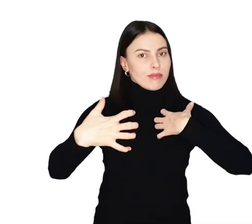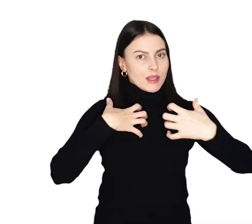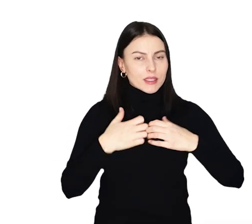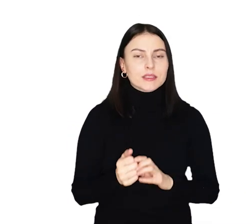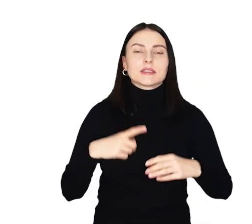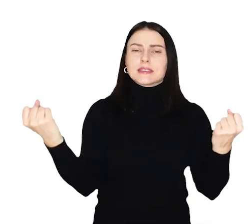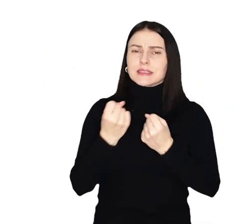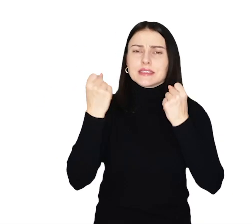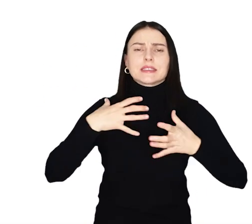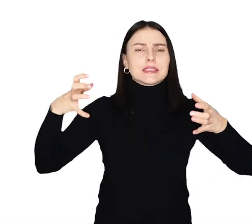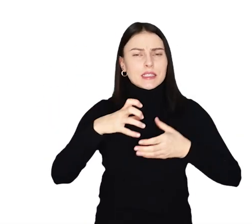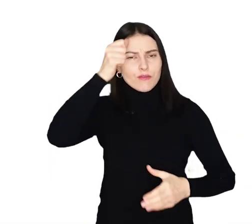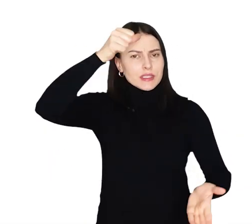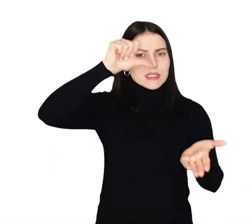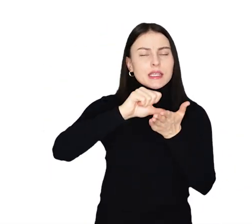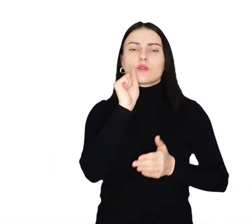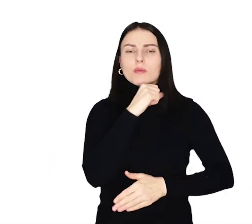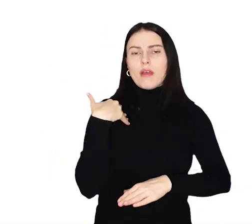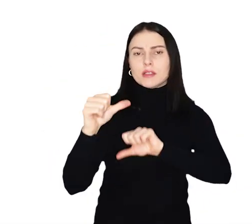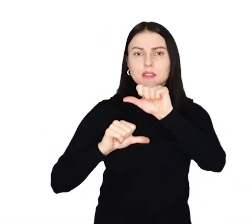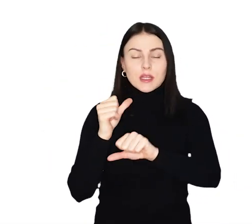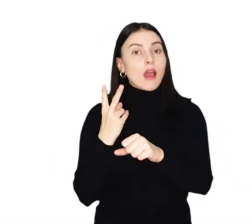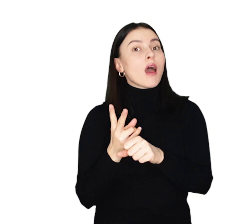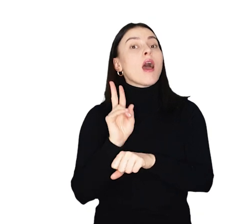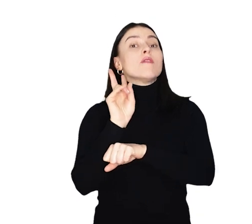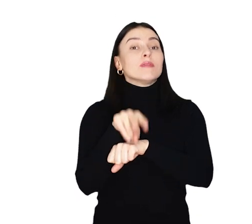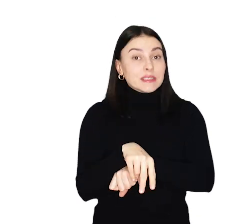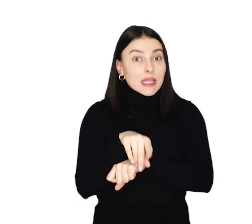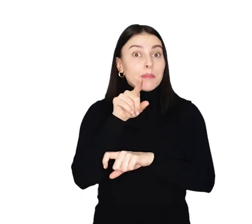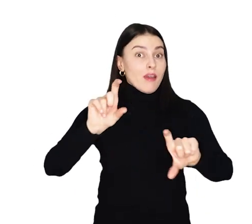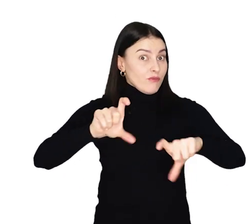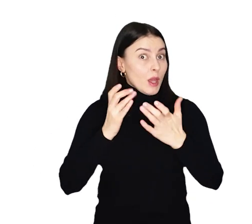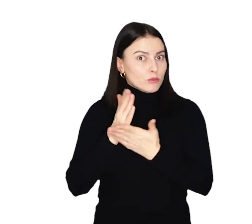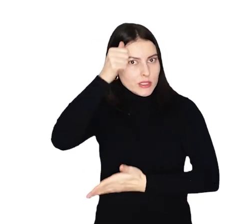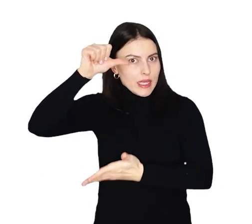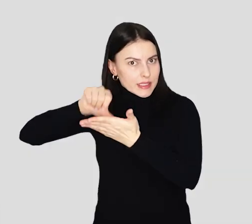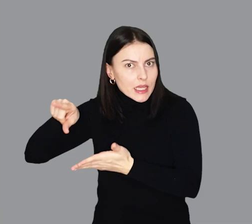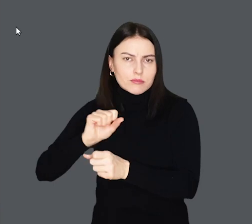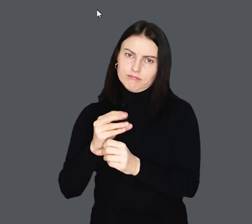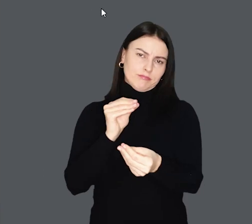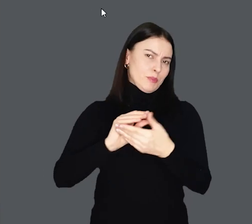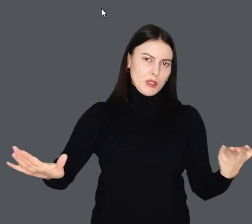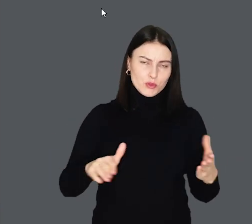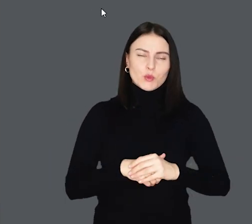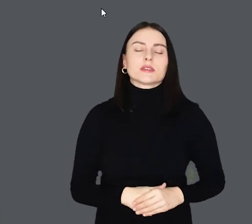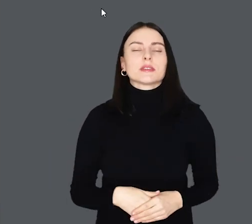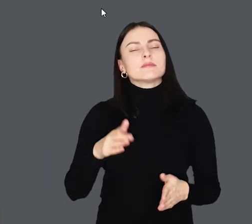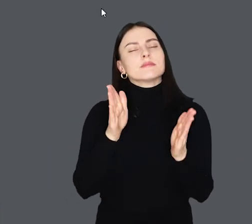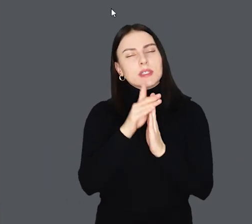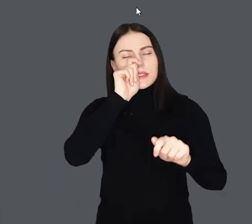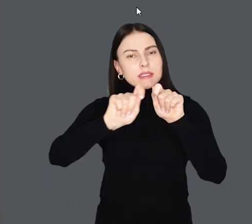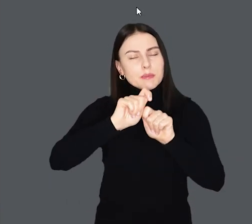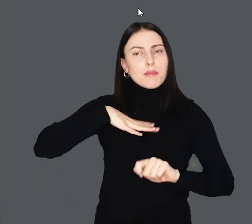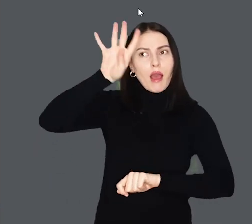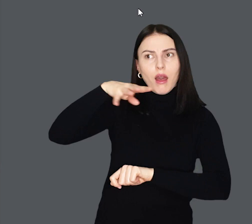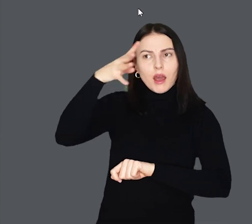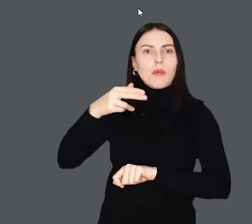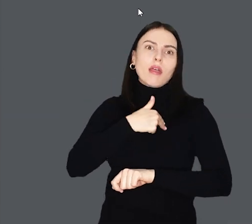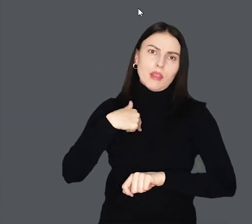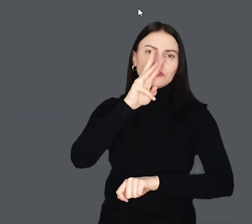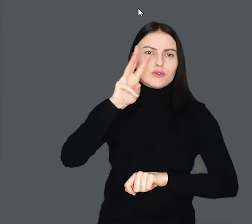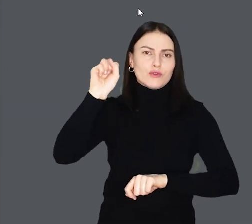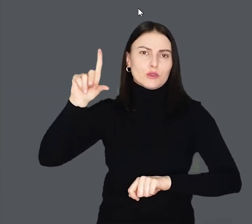Dzięki staraniom zespołu Wrocławskiego Centrum Seniora wstęp na wydarzenia organizowane przez Centrum jest bezpłatny. Sprawdźcie harmonogram na naszym portalu.